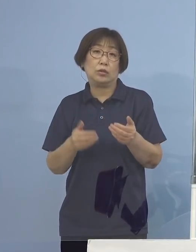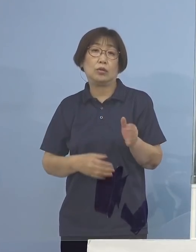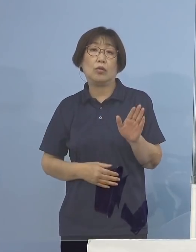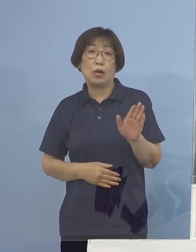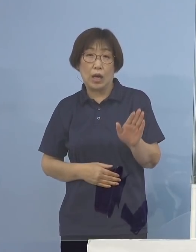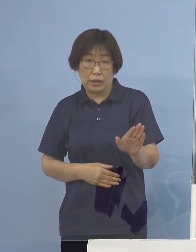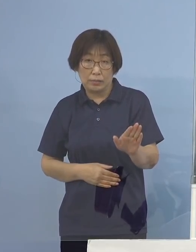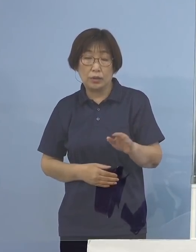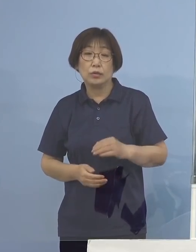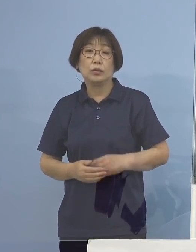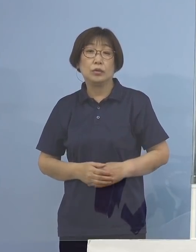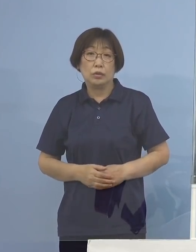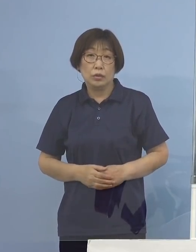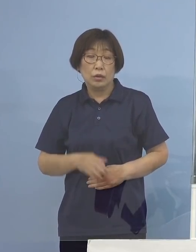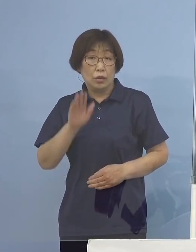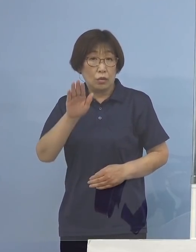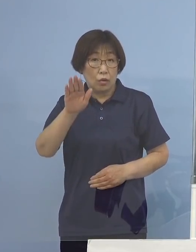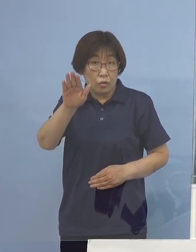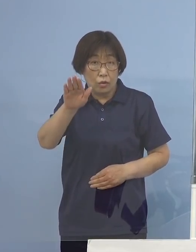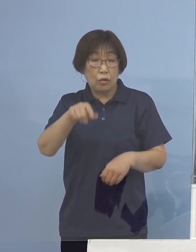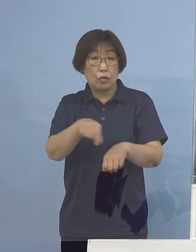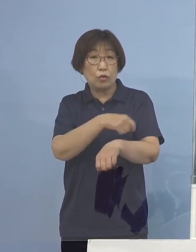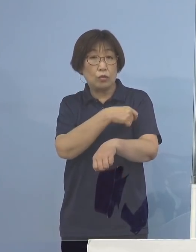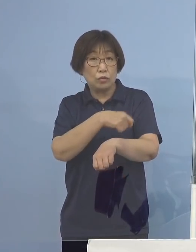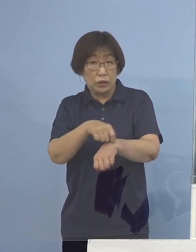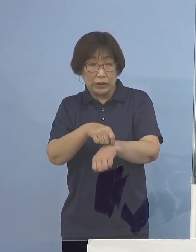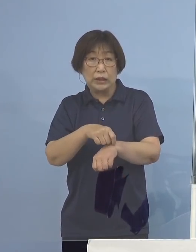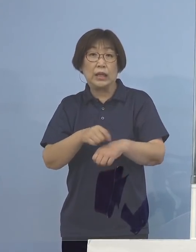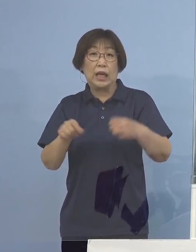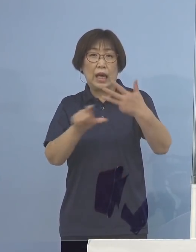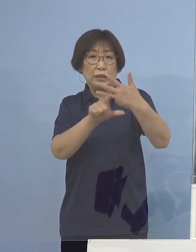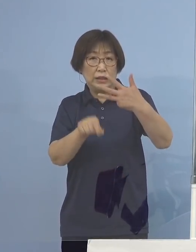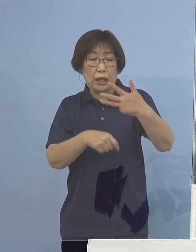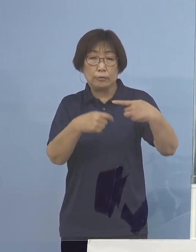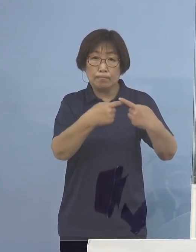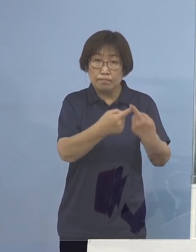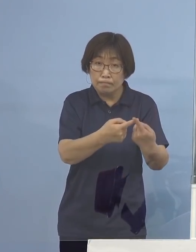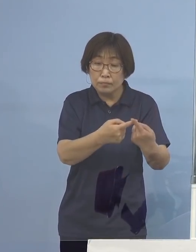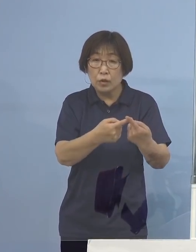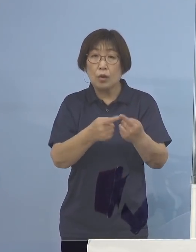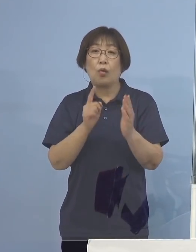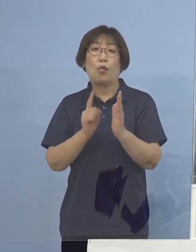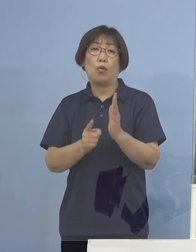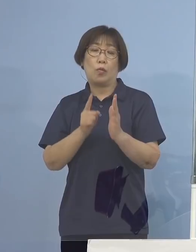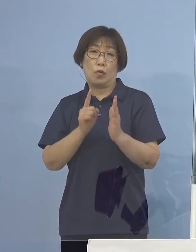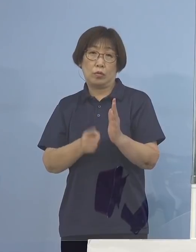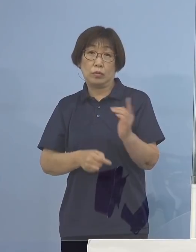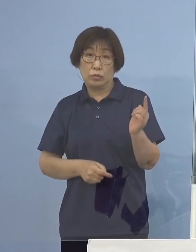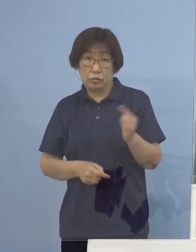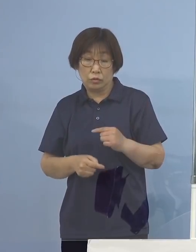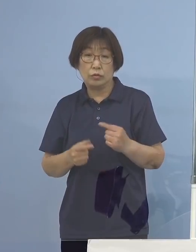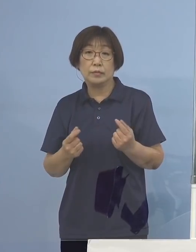特に今後、月が変わりますと お盆を迎えるわけでありまして